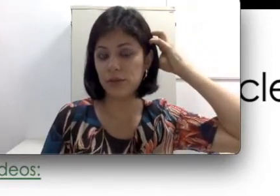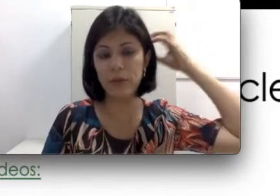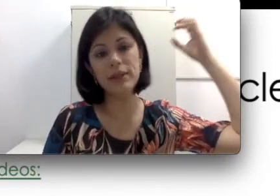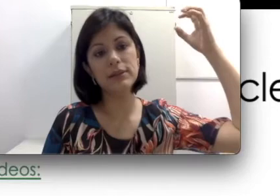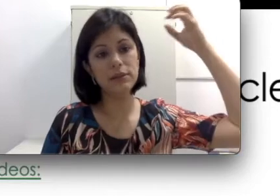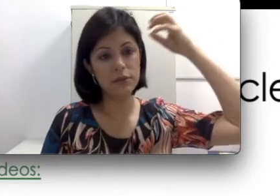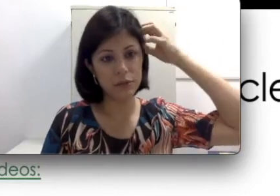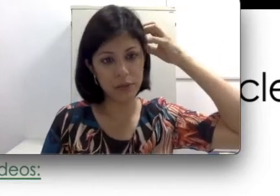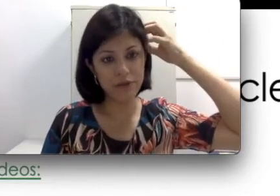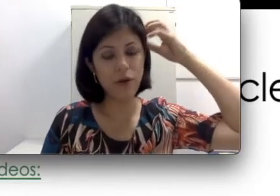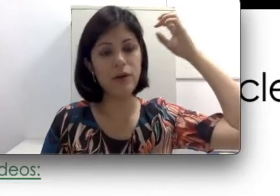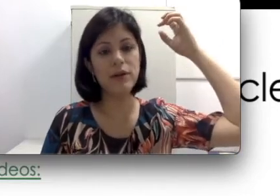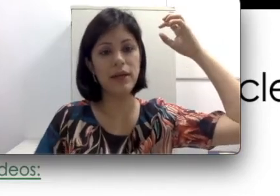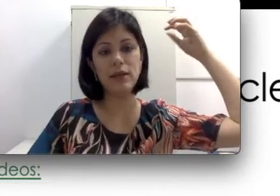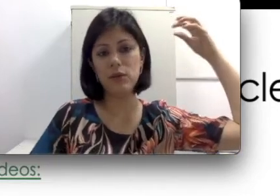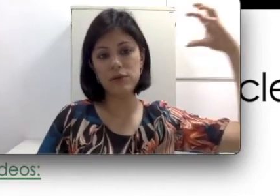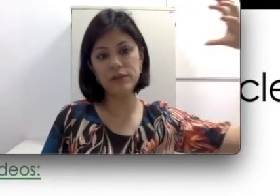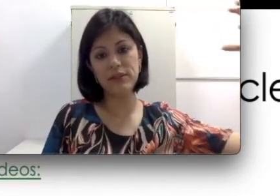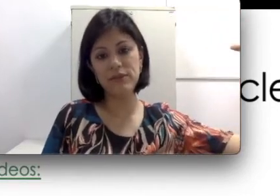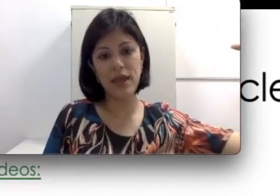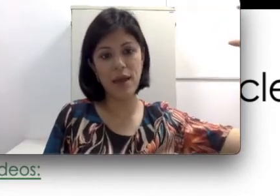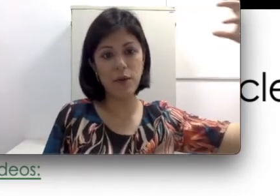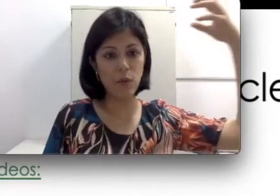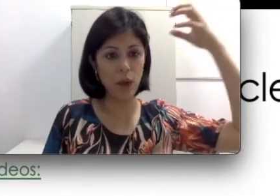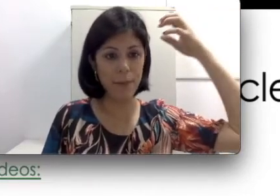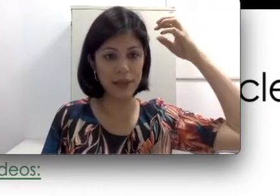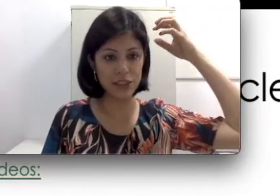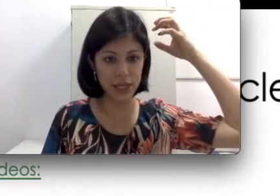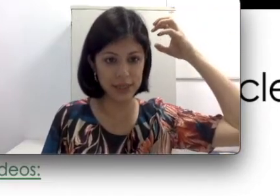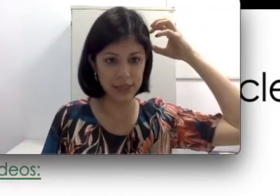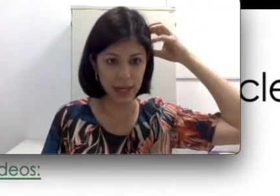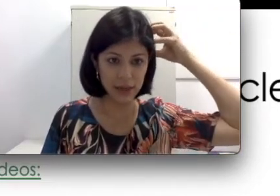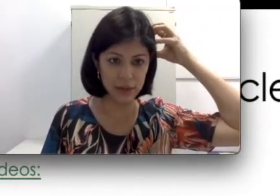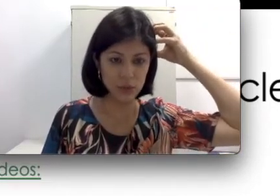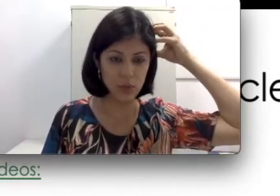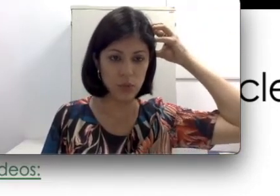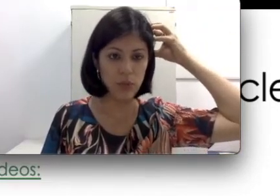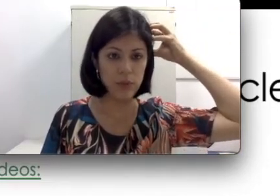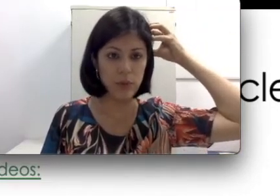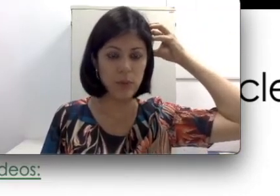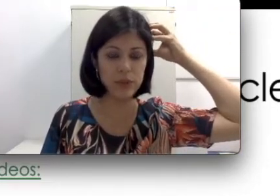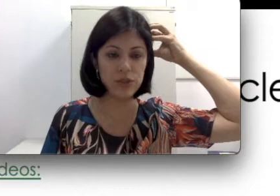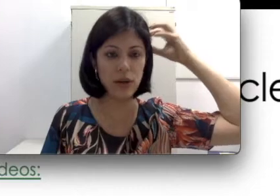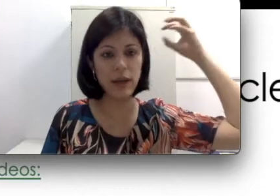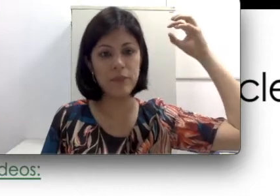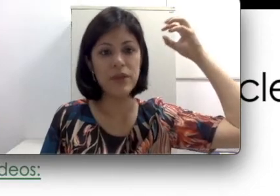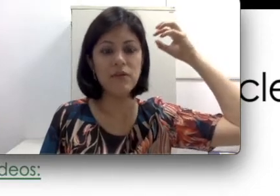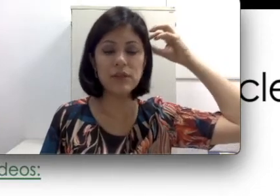da sua cabeça e um imã fora. Quando você vier com a parte externa do implante coclear,